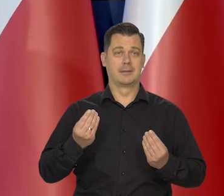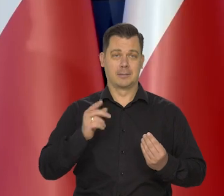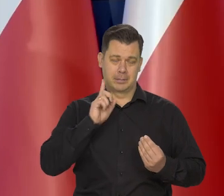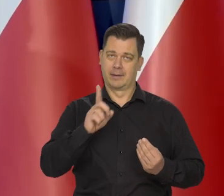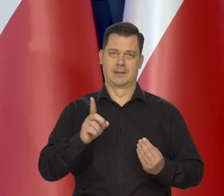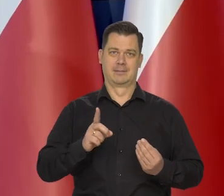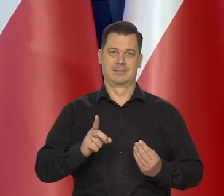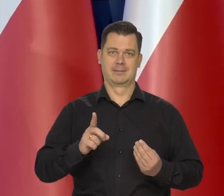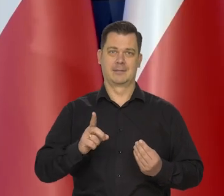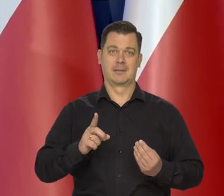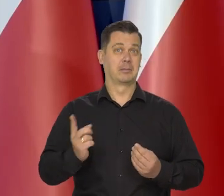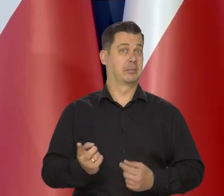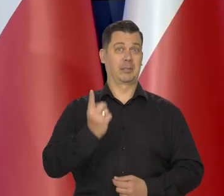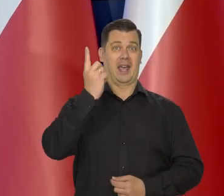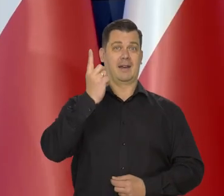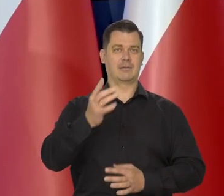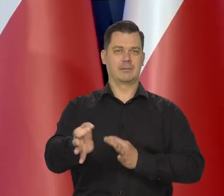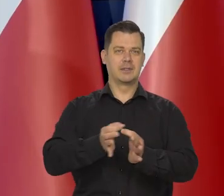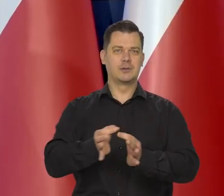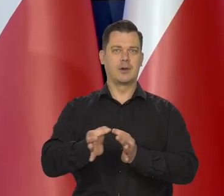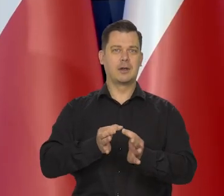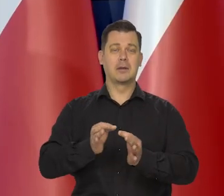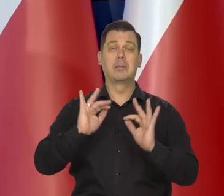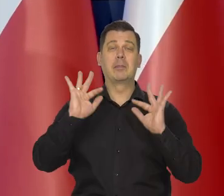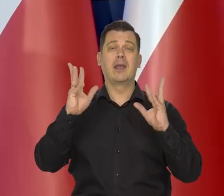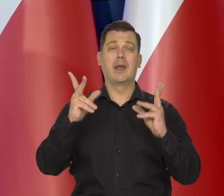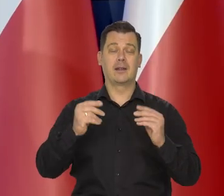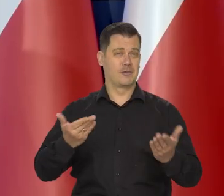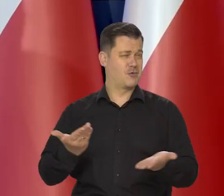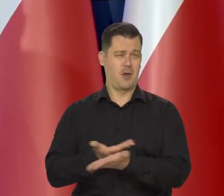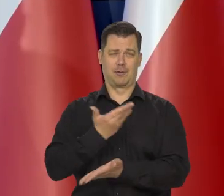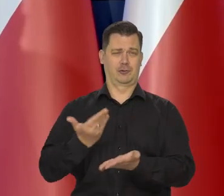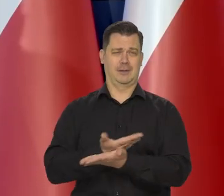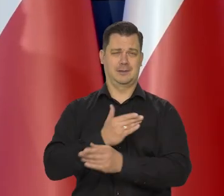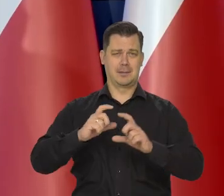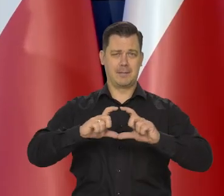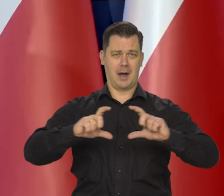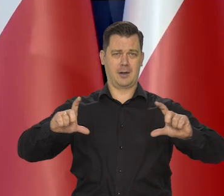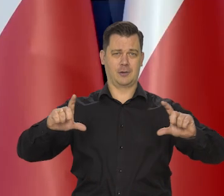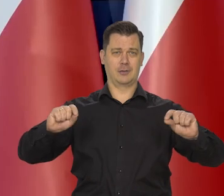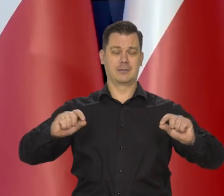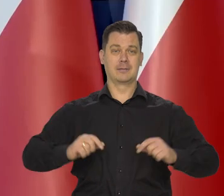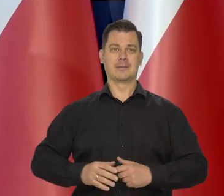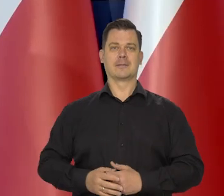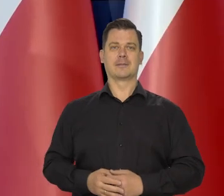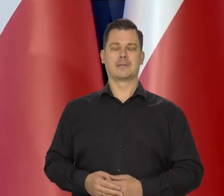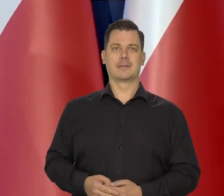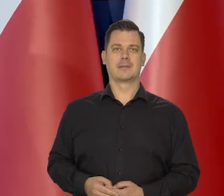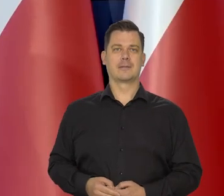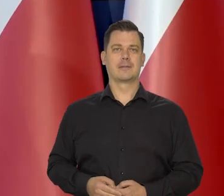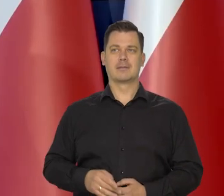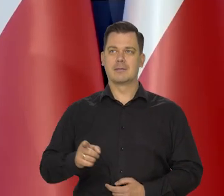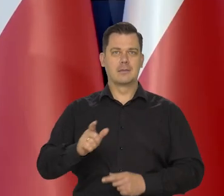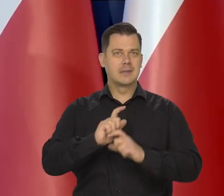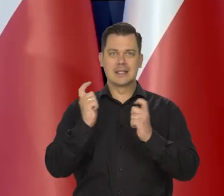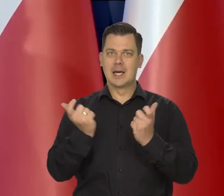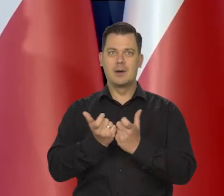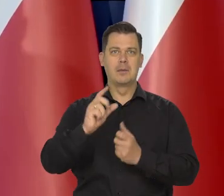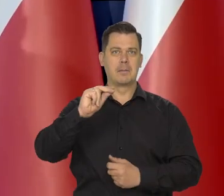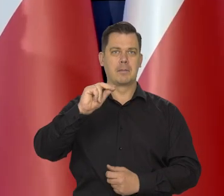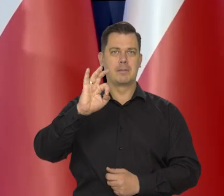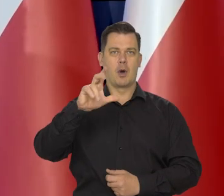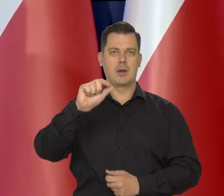Pierwszy raz w historii tak piękny i tak nowoczesny banknot — całkowicie polimerowy.